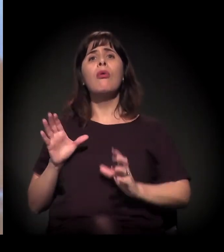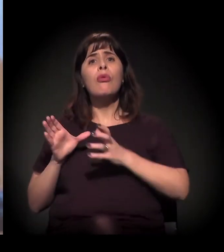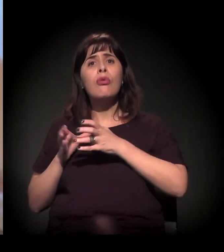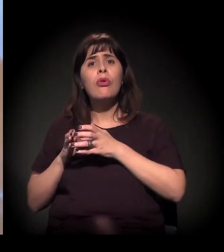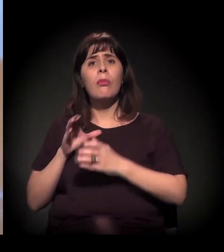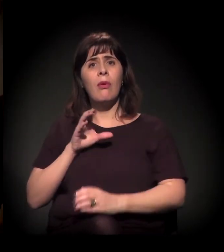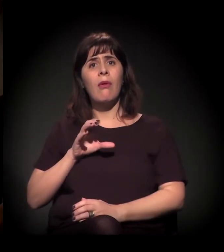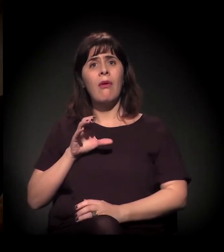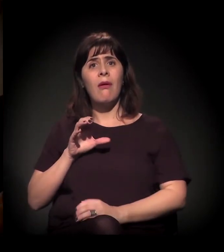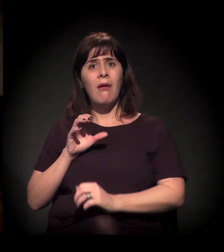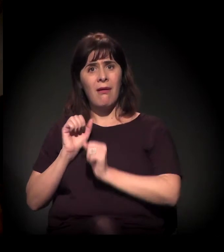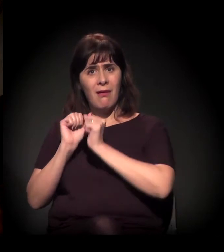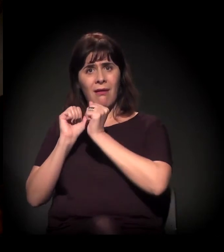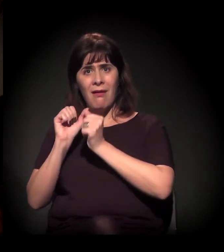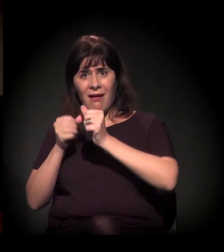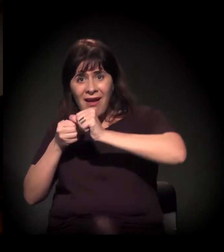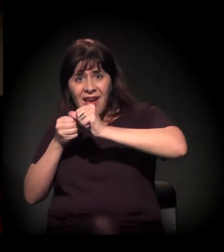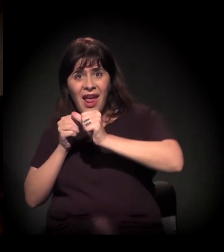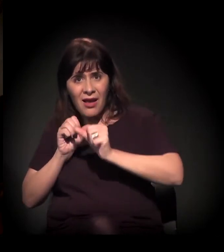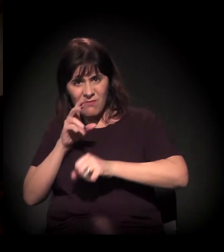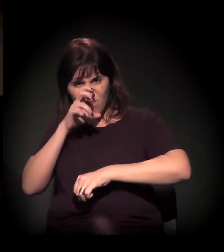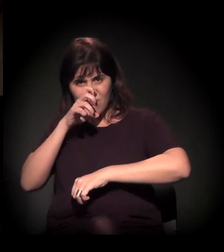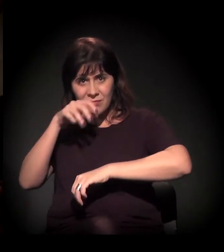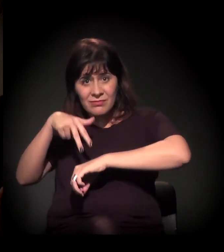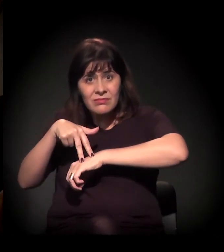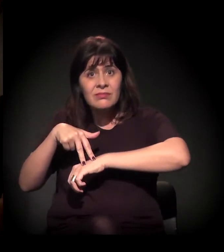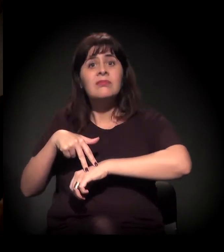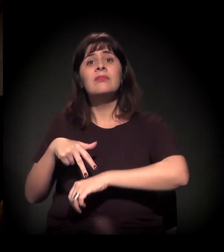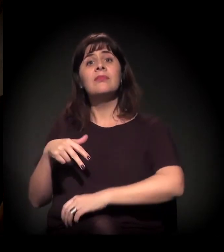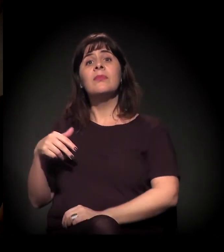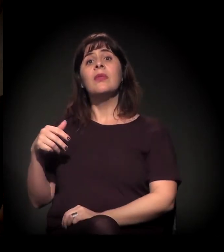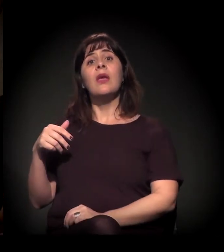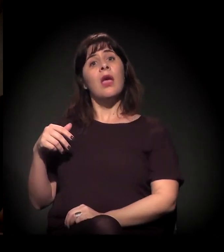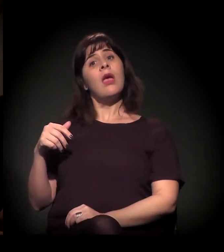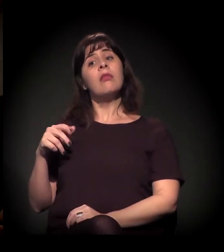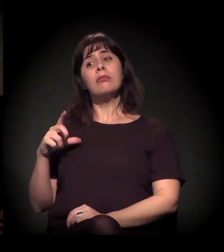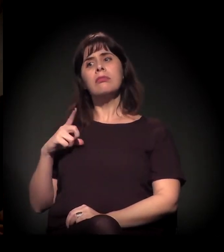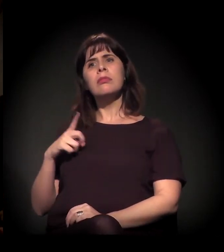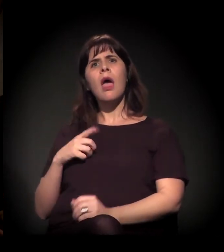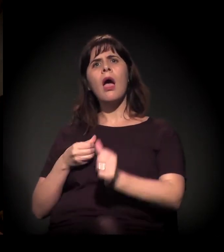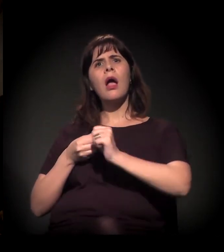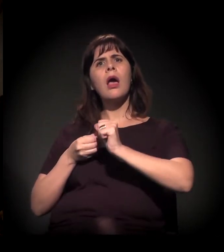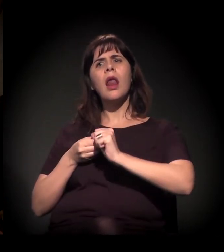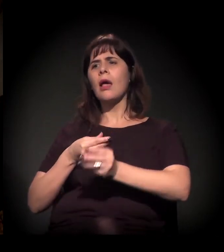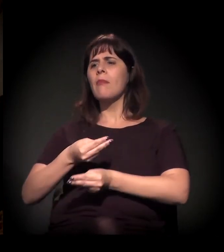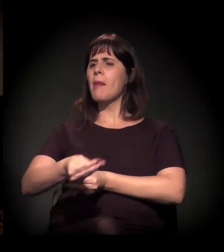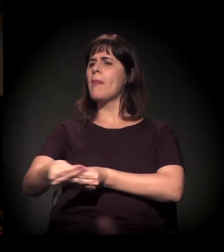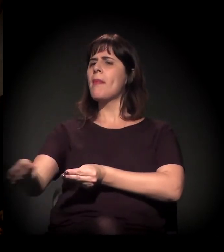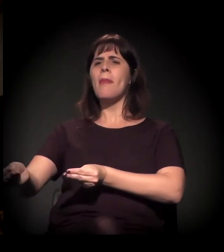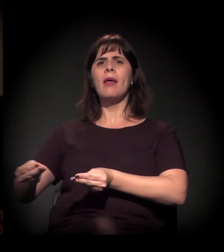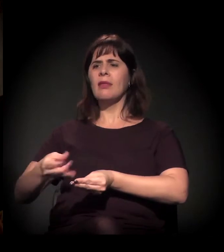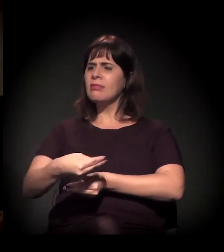Ele disse isso naquele programete que ele tem na internet, que a gente distribui craque na Cracolândia.